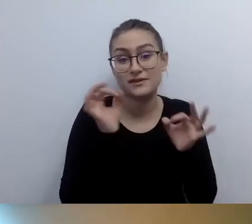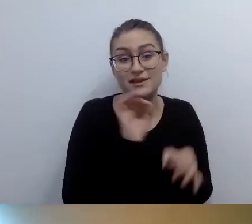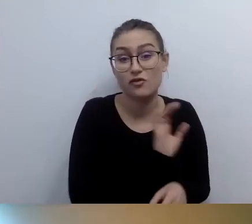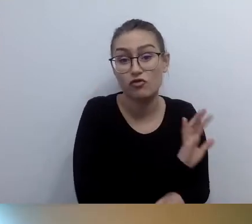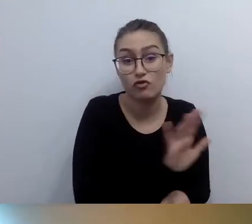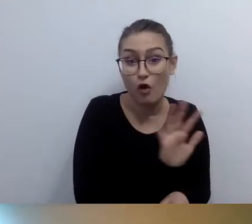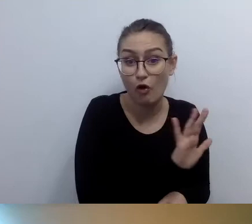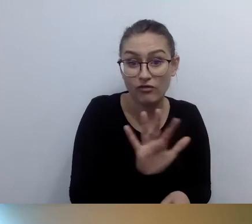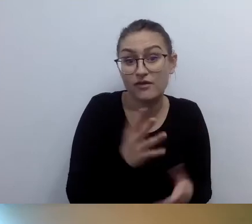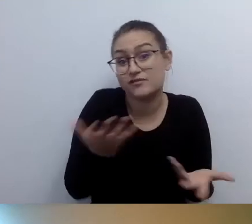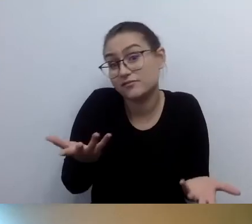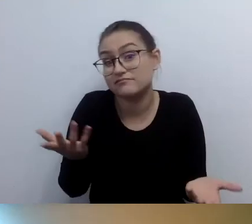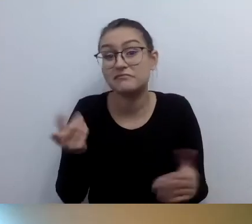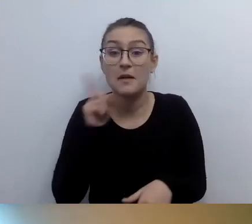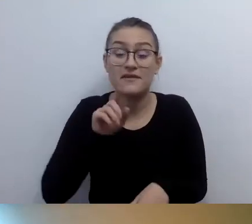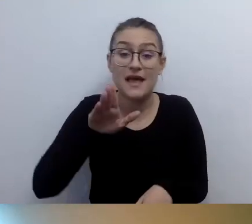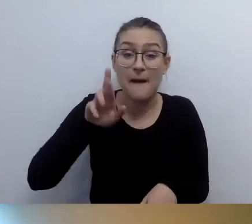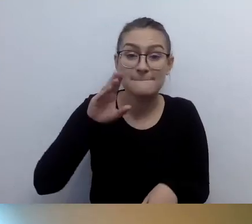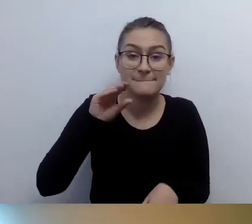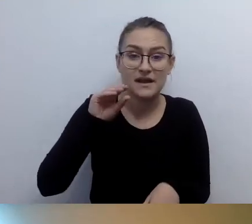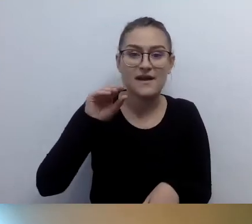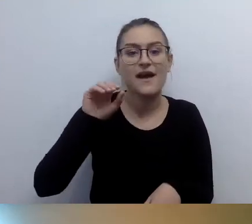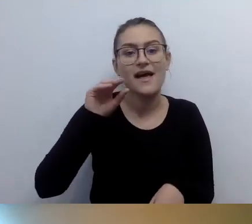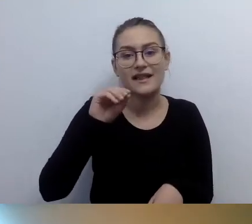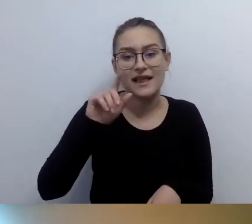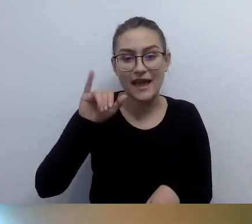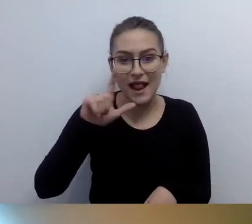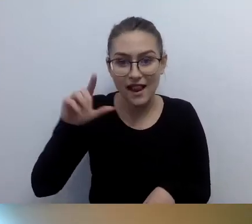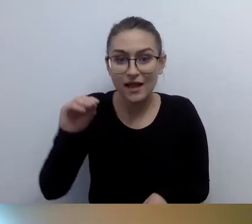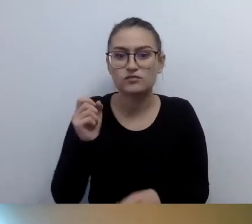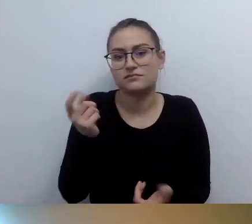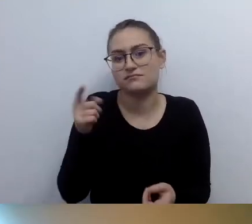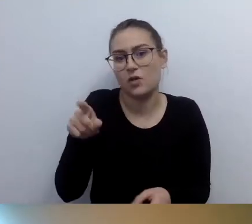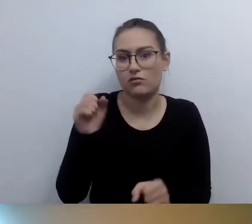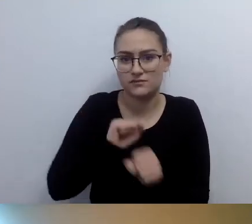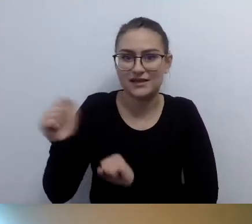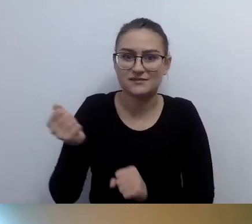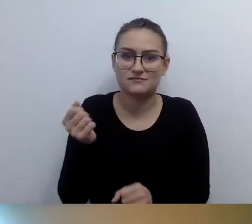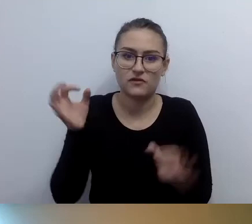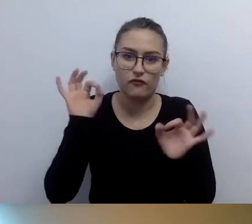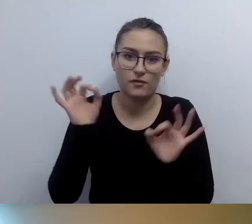Czytamy go poprzez dotyk. Ale to nie musi być w brajlu.